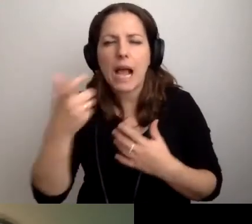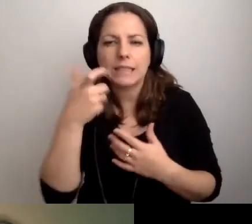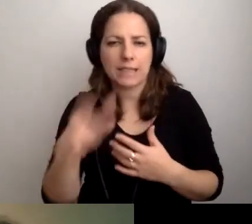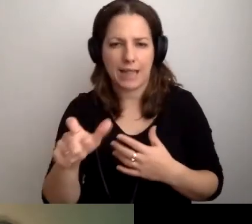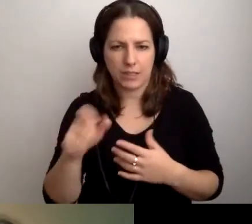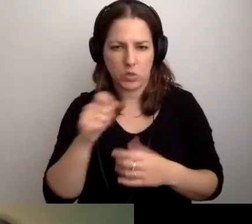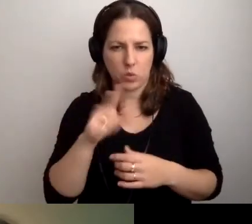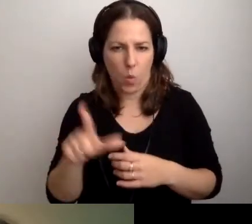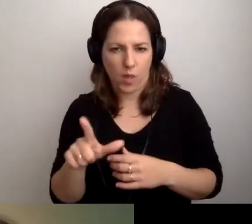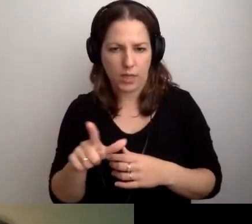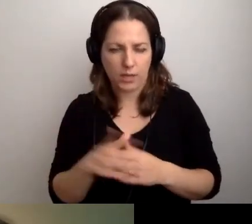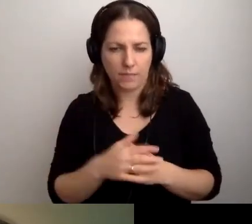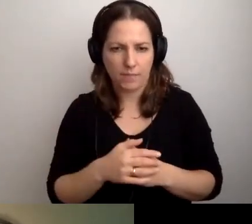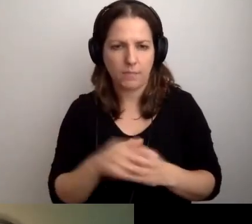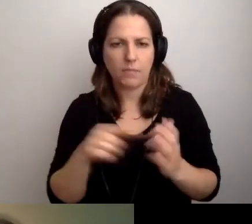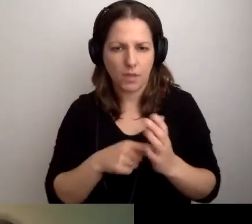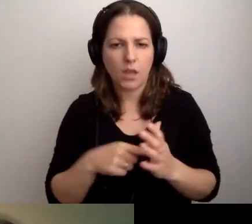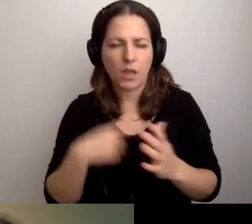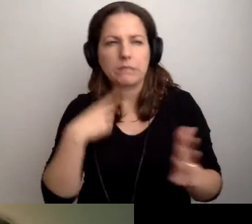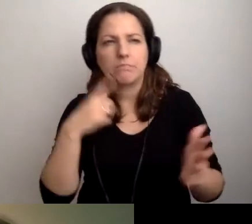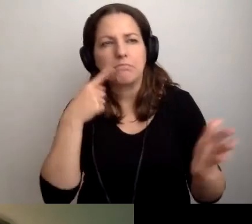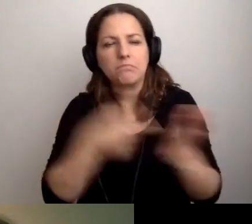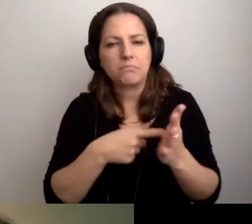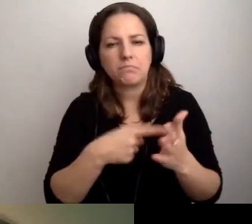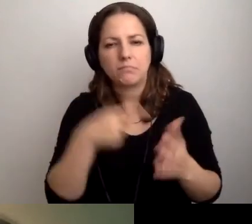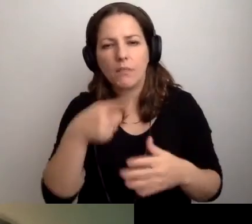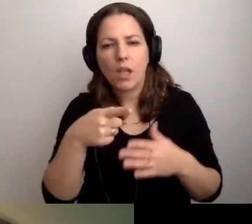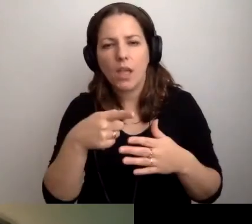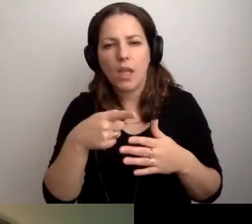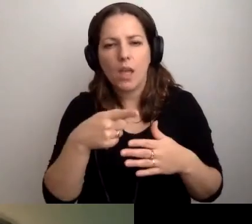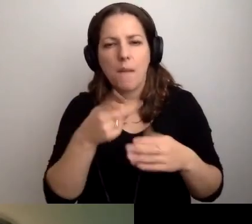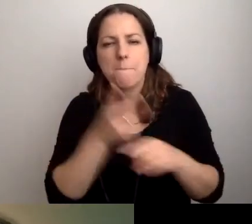Celowałbym w ten rząd. Nie powinniśmy przekroczyć 1000 zł.